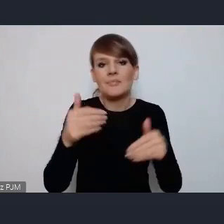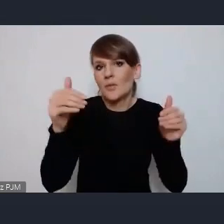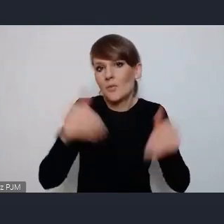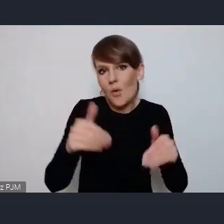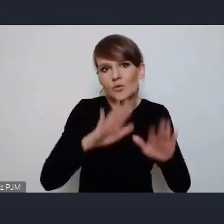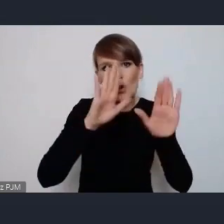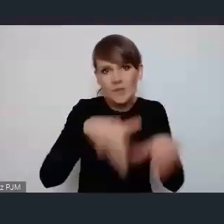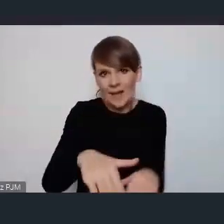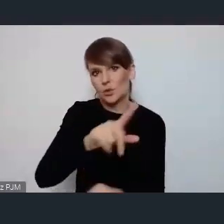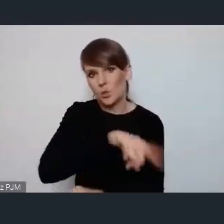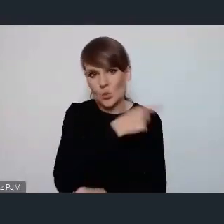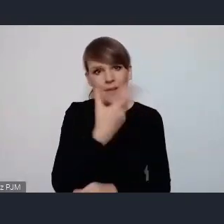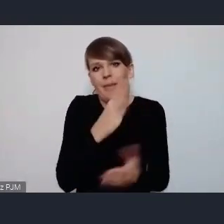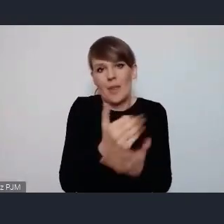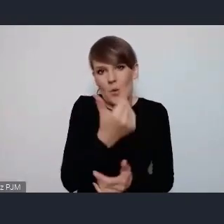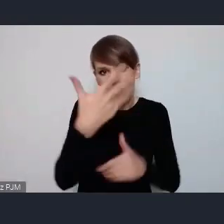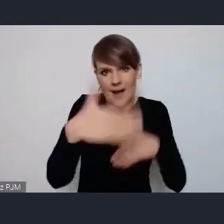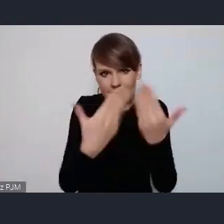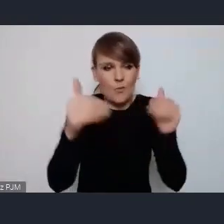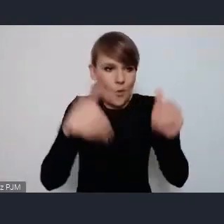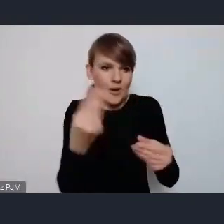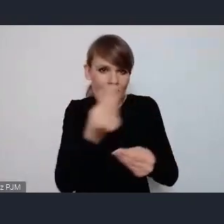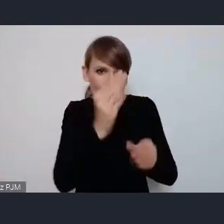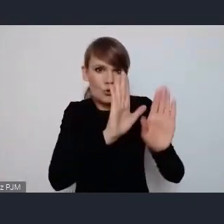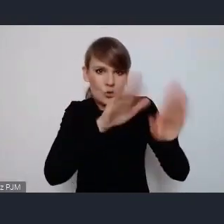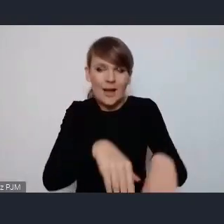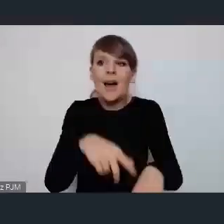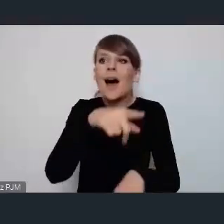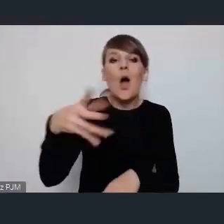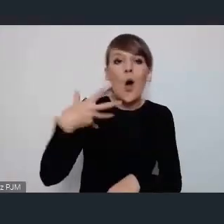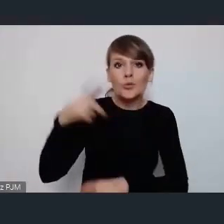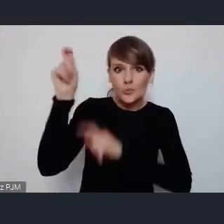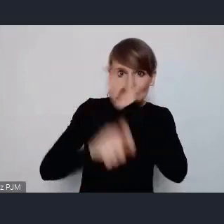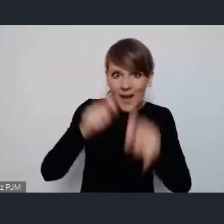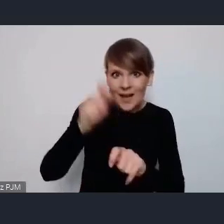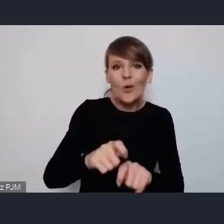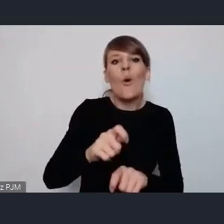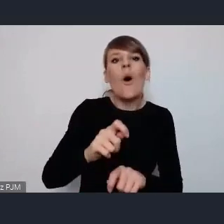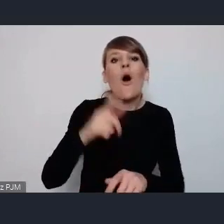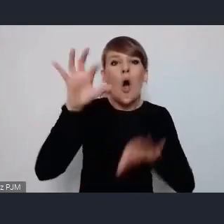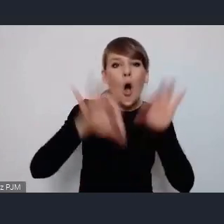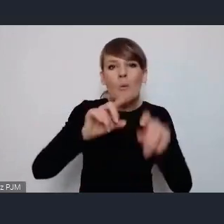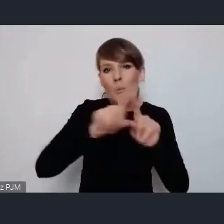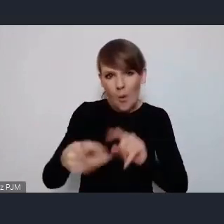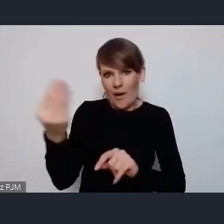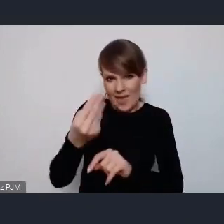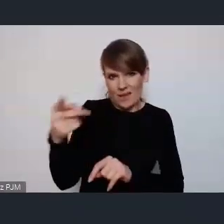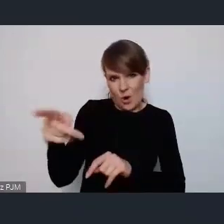ci Goście którzy przyjadą na sam WUF często jest tak że zostają ponad ten czas samej konferencji a więc a więc dzieje się